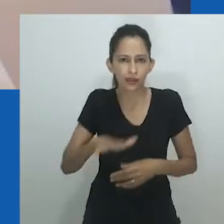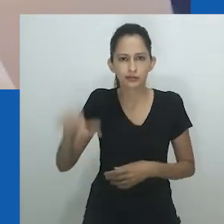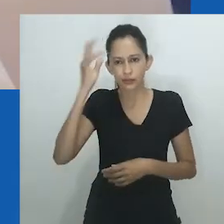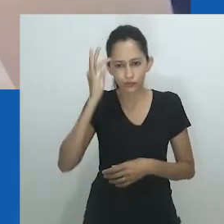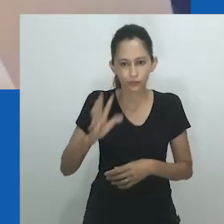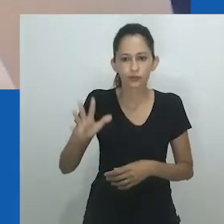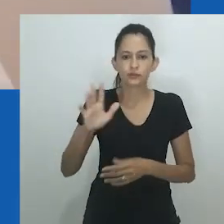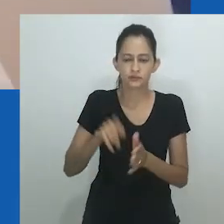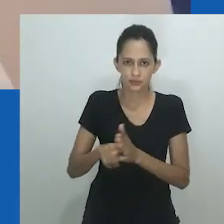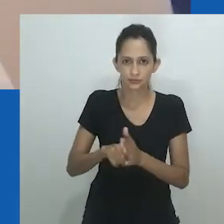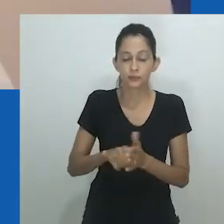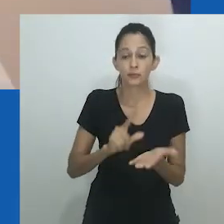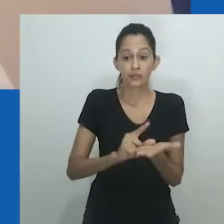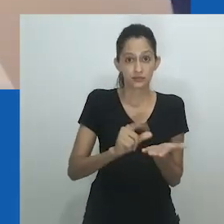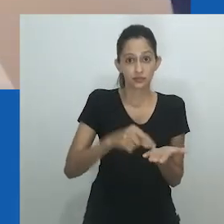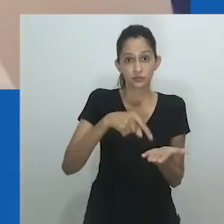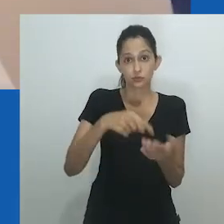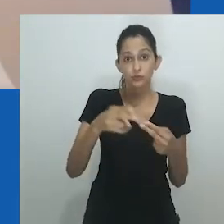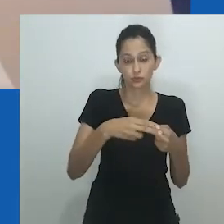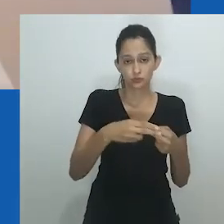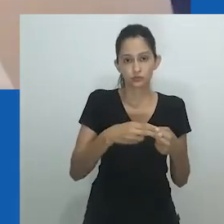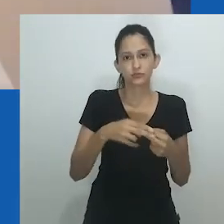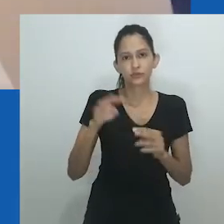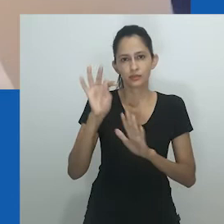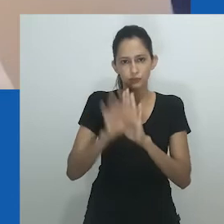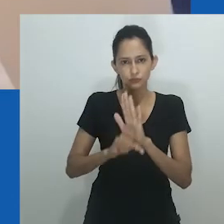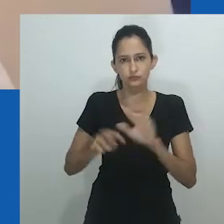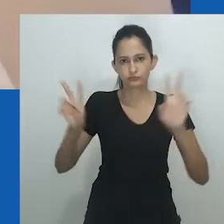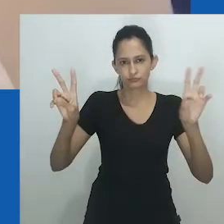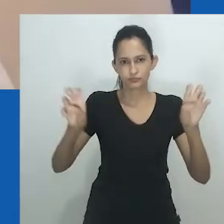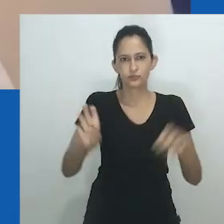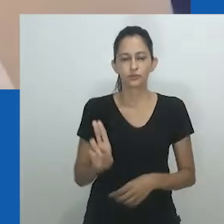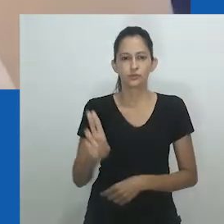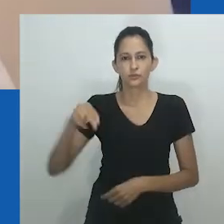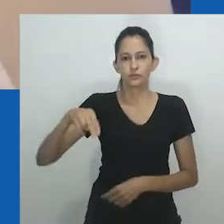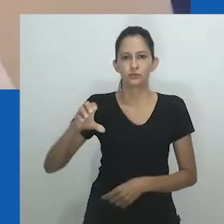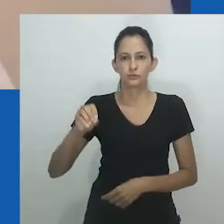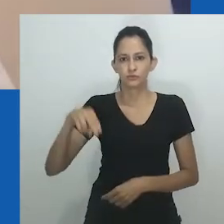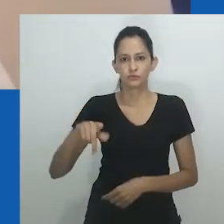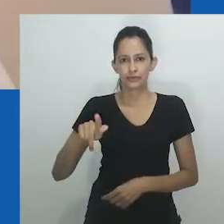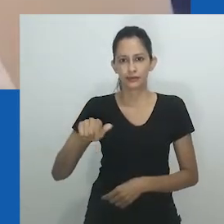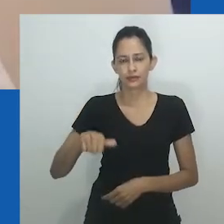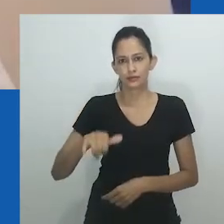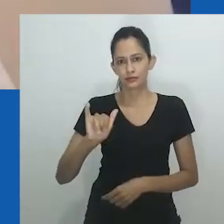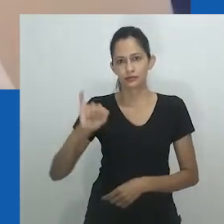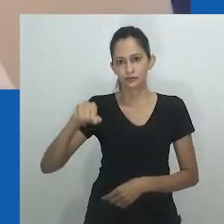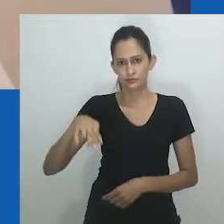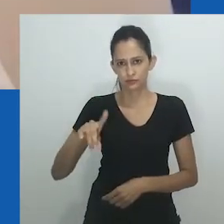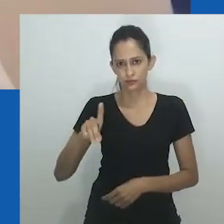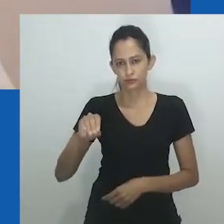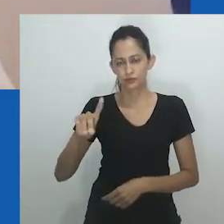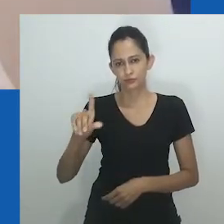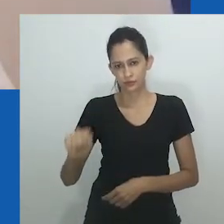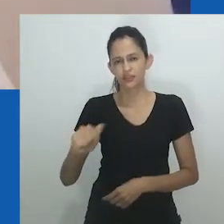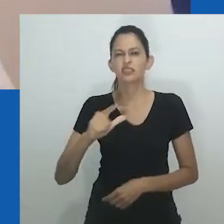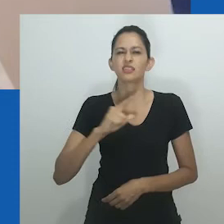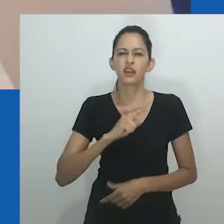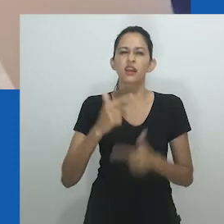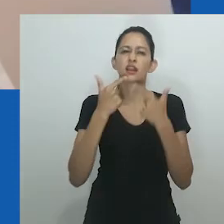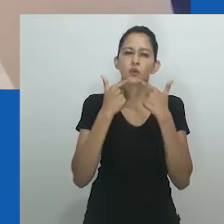Mais específico para este paper é como a linguagem ou terminologias africanas são algumas vezes utilizadas como evidência de um encontro pré-colonial.